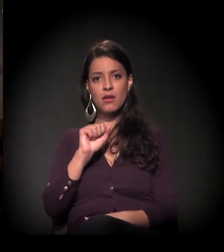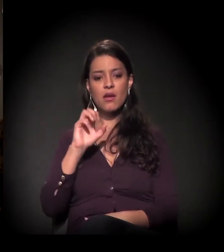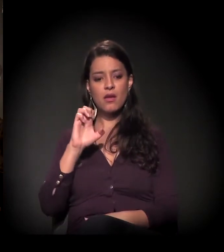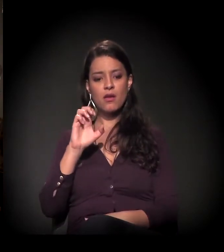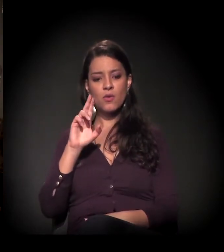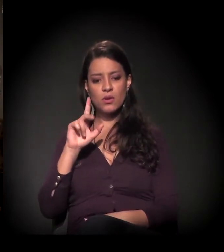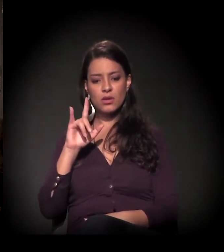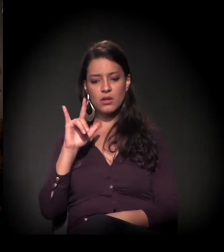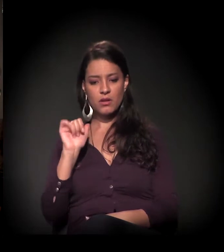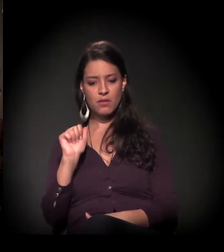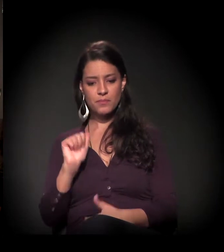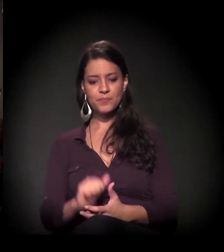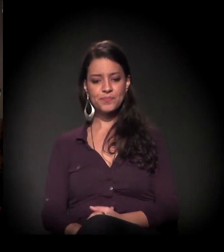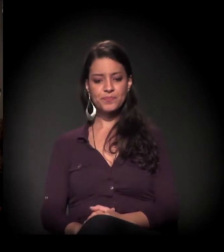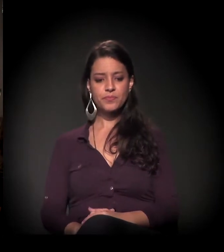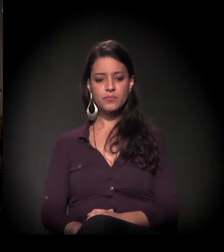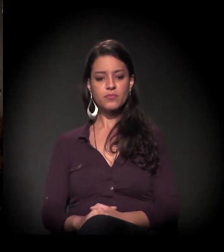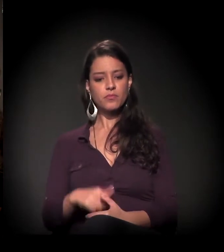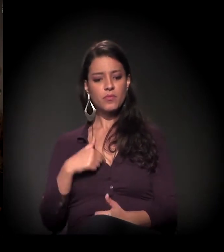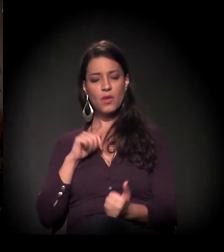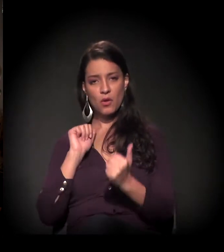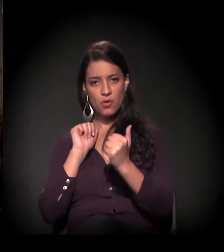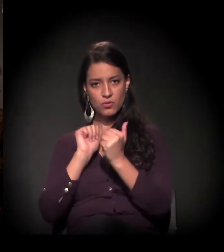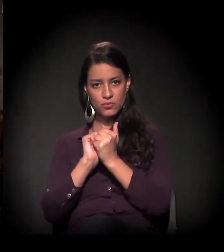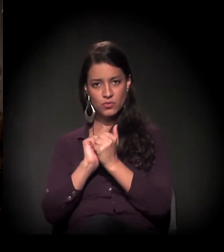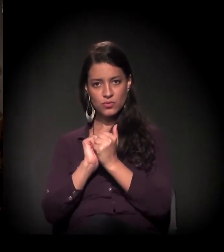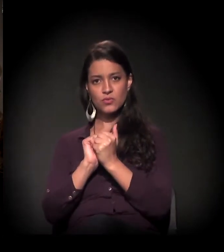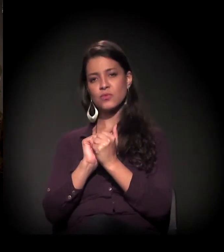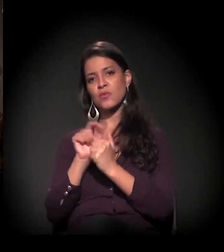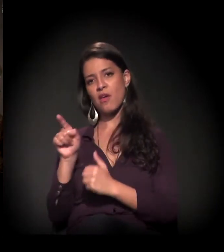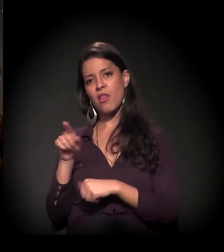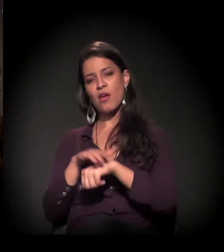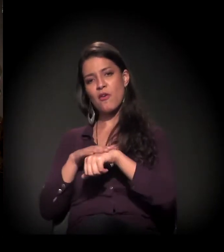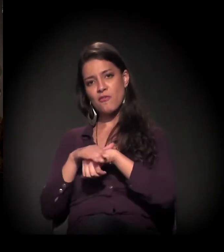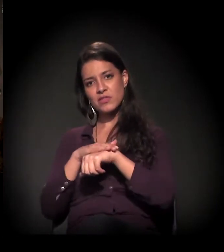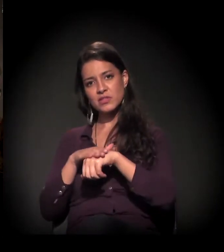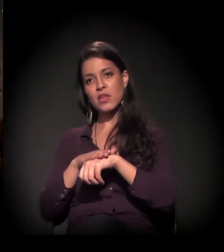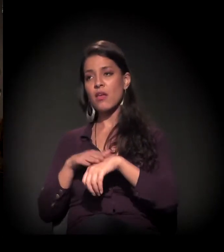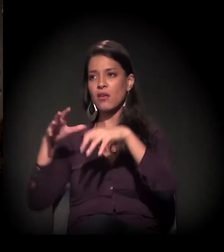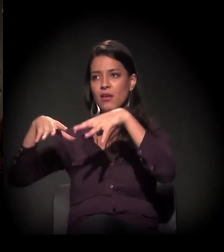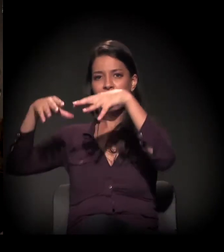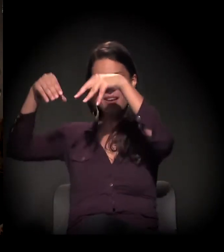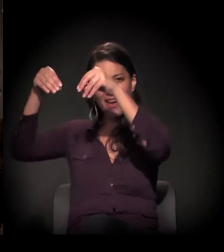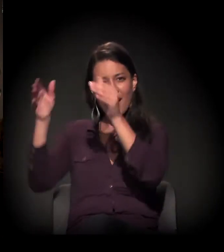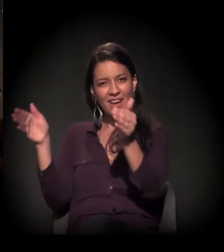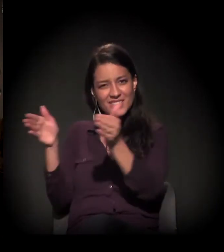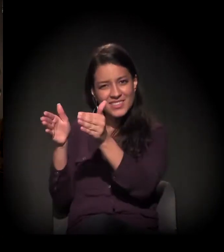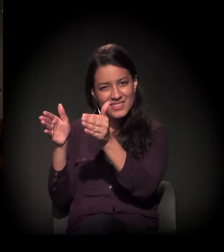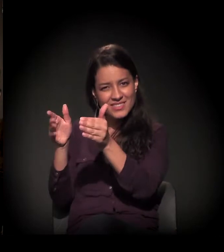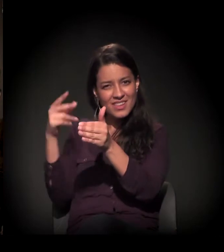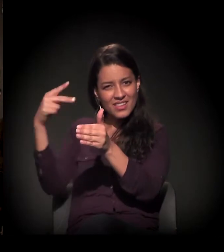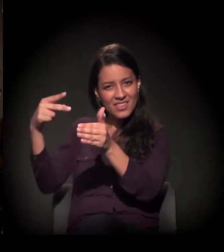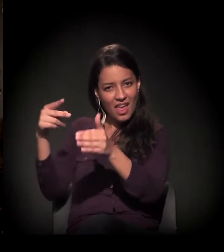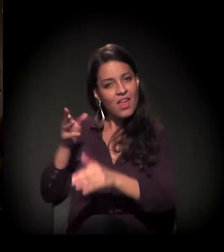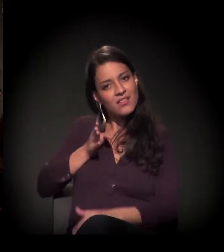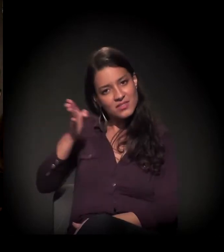A gente conversou hoje, não é, Maria? Visitei o castelinho... Tem muitas histórias interessantes, muitas coisas para serem ditas,